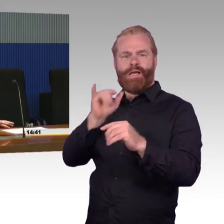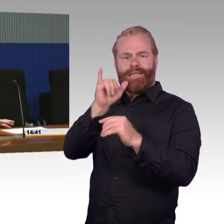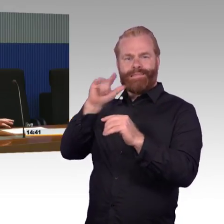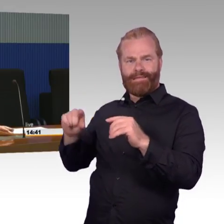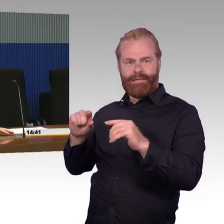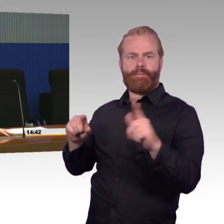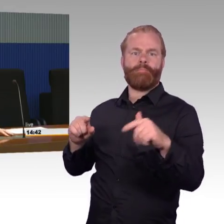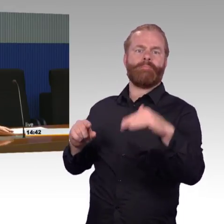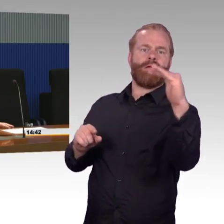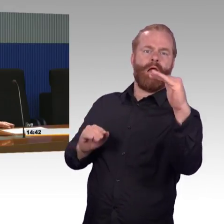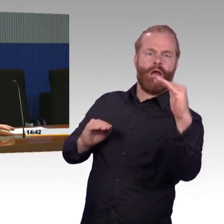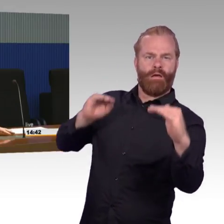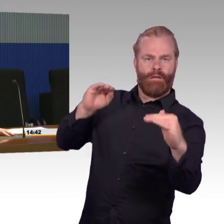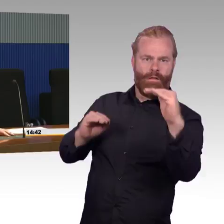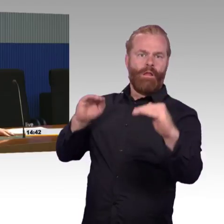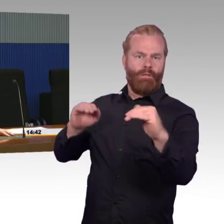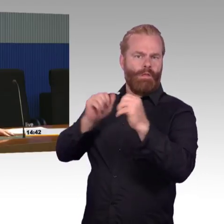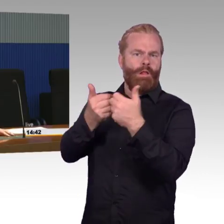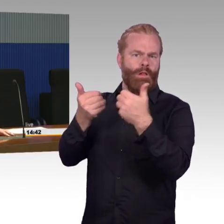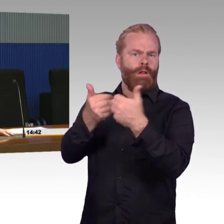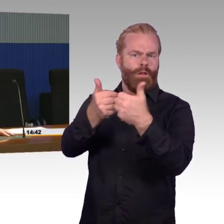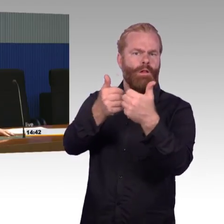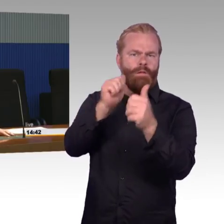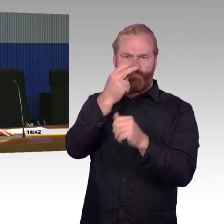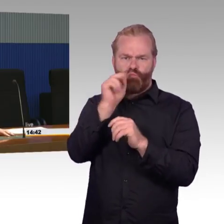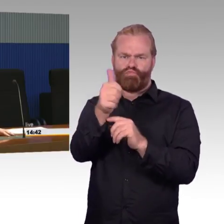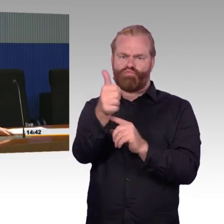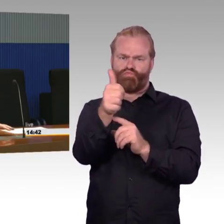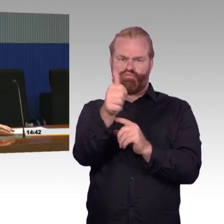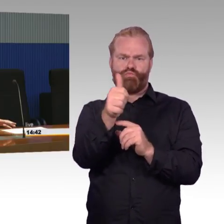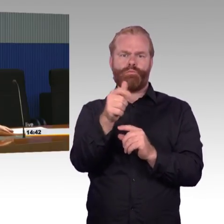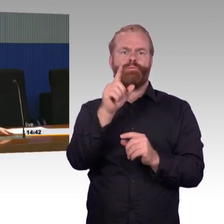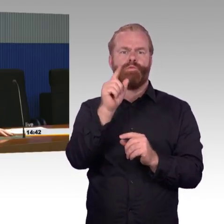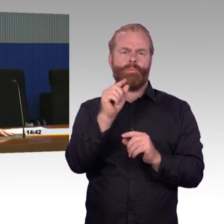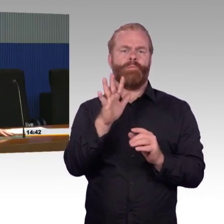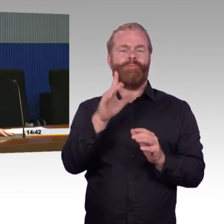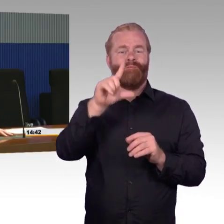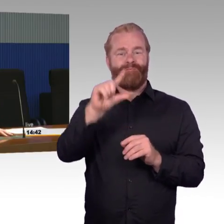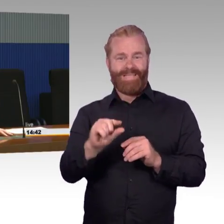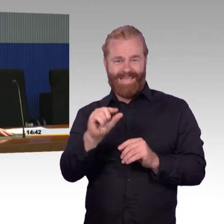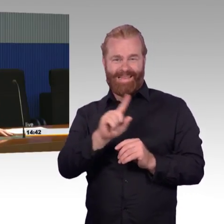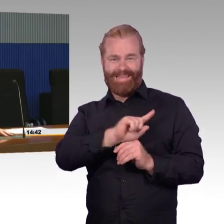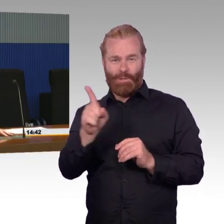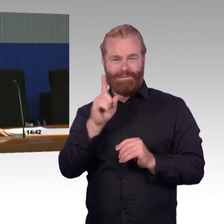Von diesen zwei Dritteln sind welche stufenfrei und welche mit Stufen. Genauso bei den Größeren.